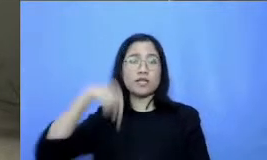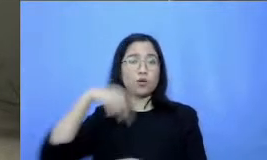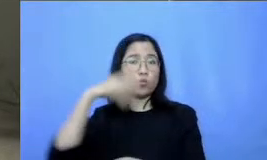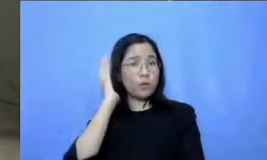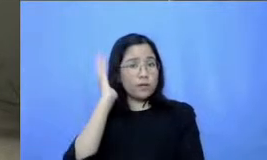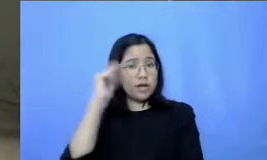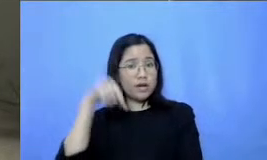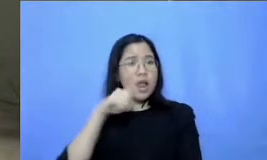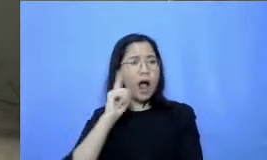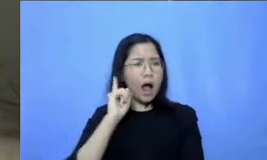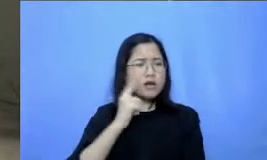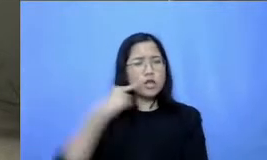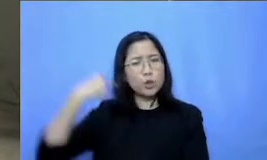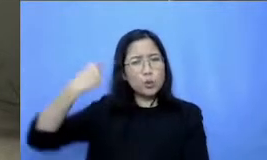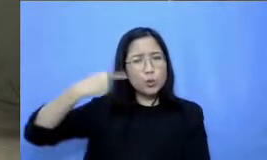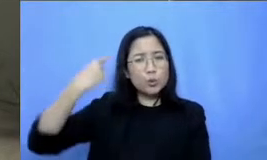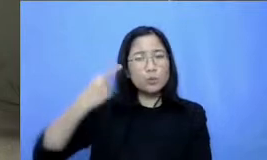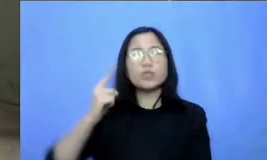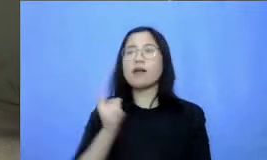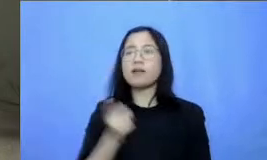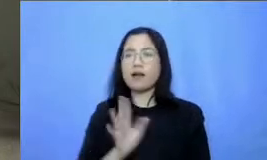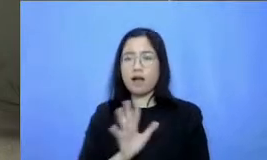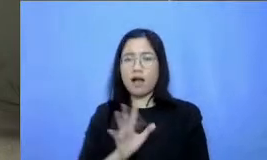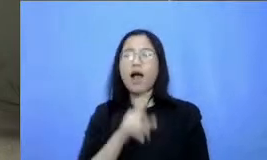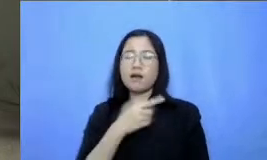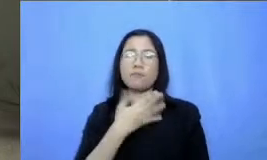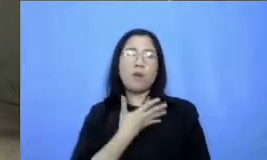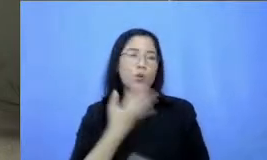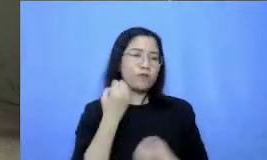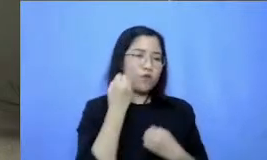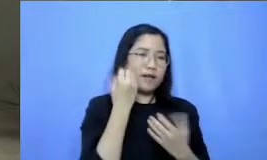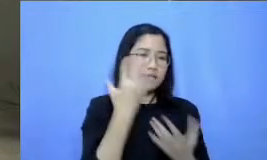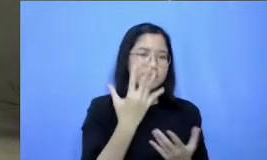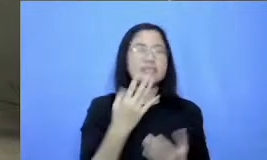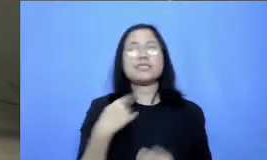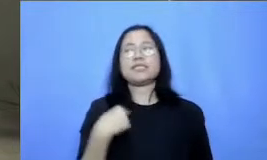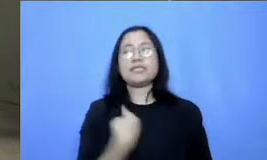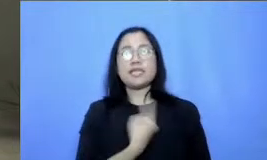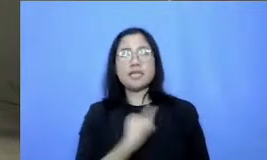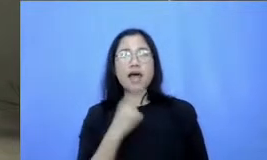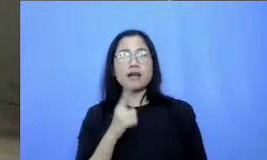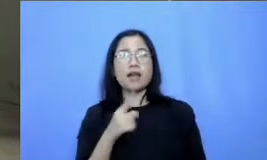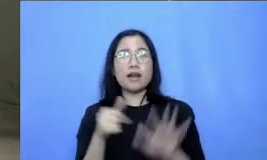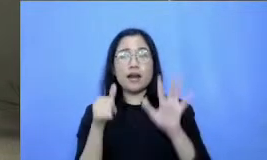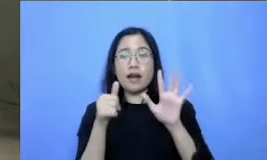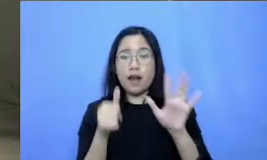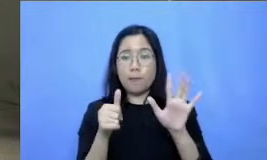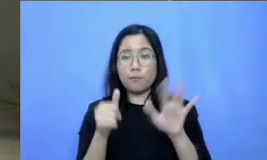Oke saya akan memberikan informasi tersebut jadi kita mempunyai enam webinar yang terkait dengan